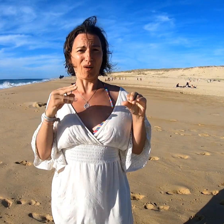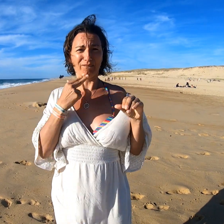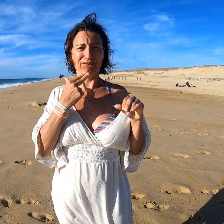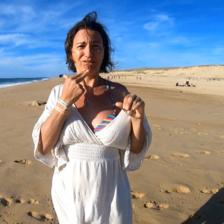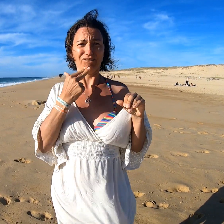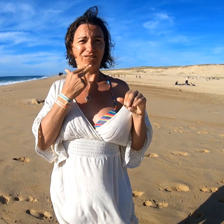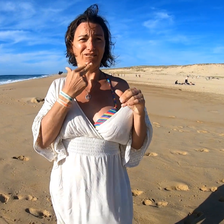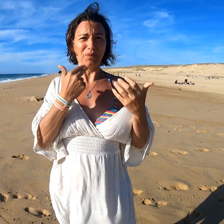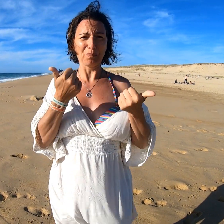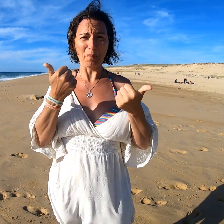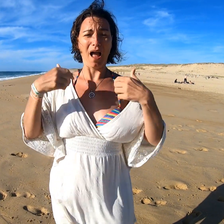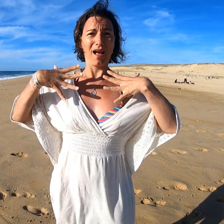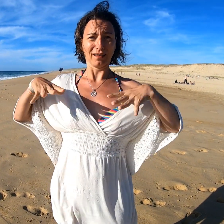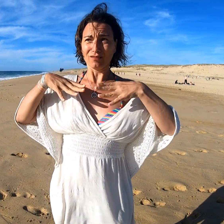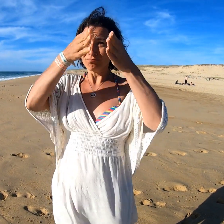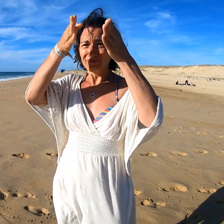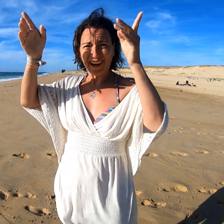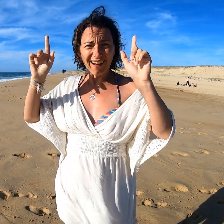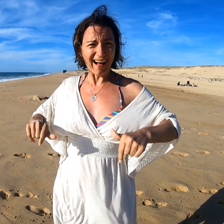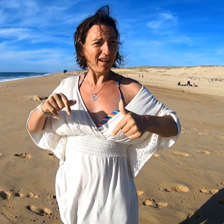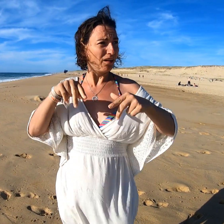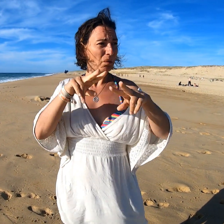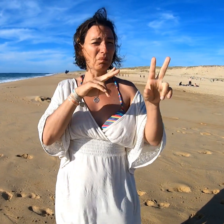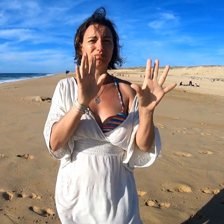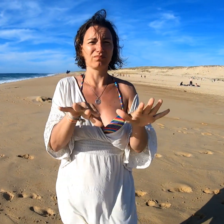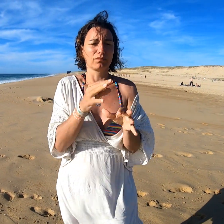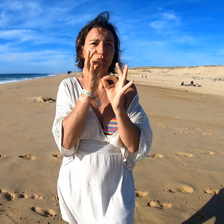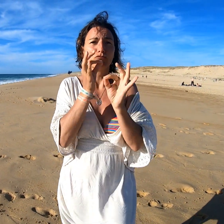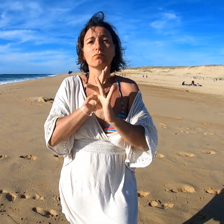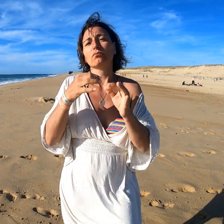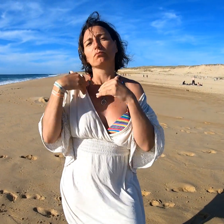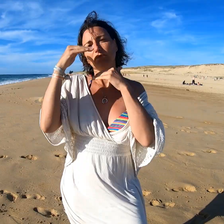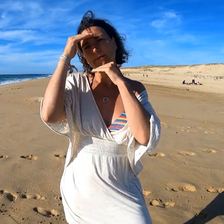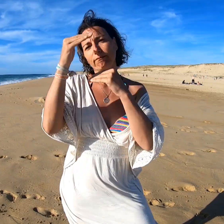Il y a même une petite penderie pour accrocher les vêtements. Vraiment sympa, j'adore !